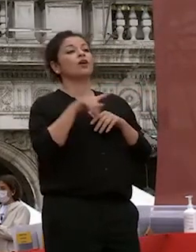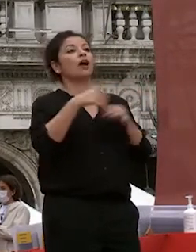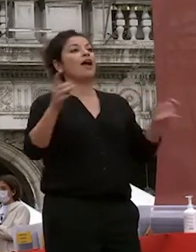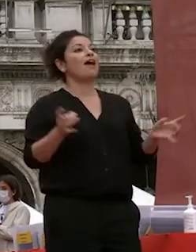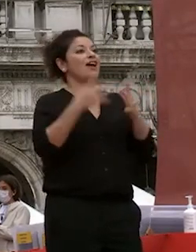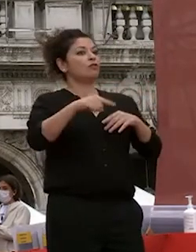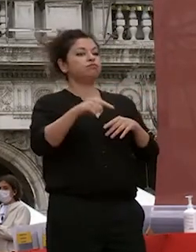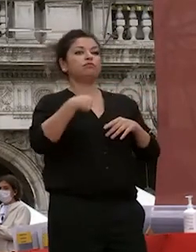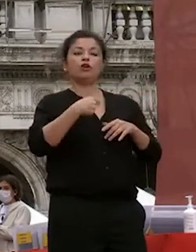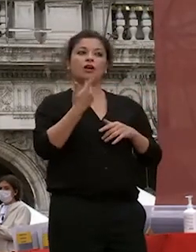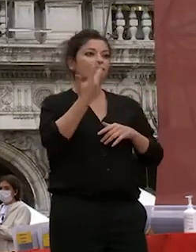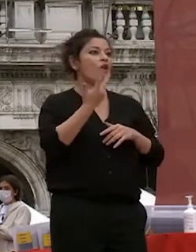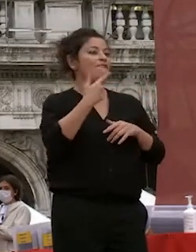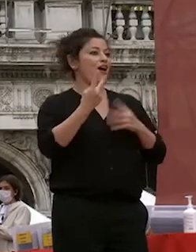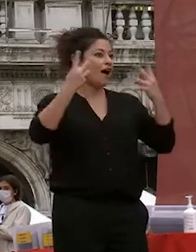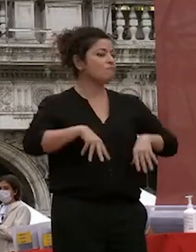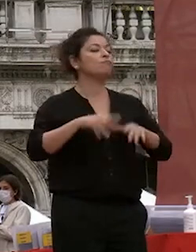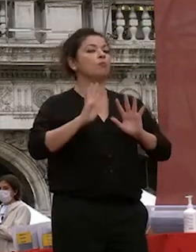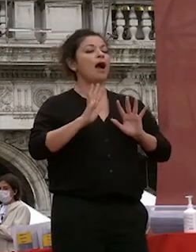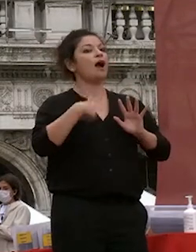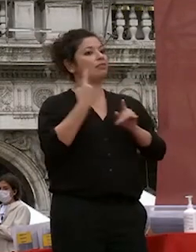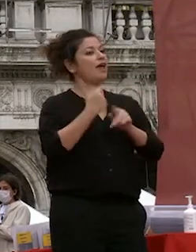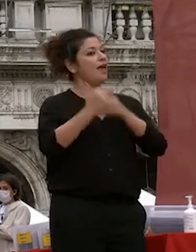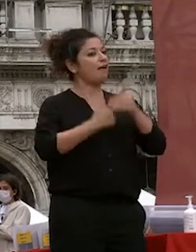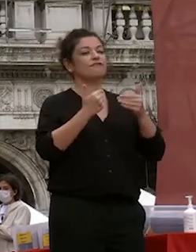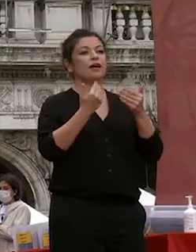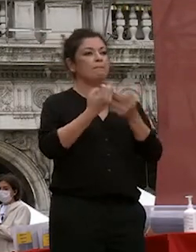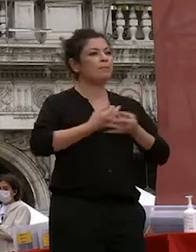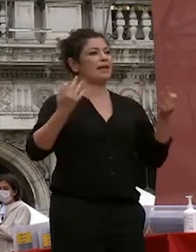svolgere nel migliore dei modi con la soddisfazione di tutti voi di tutti noi